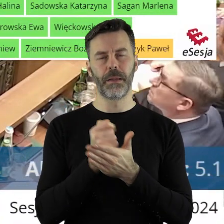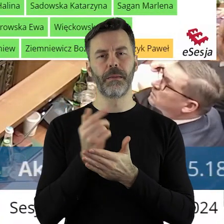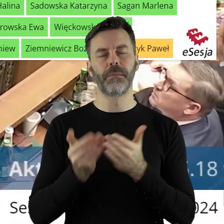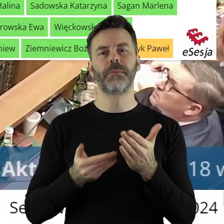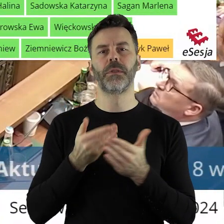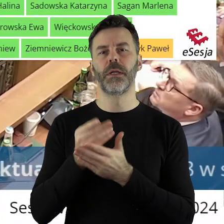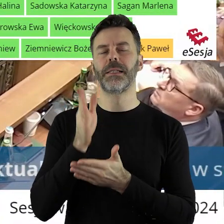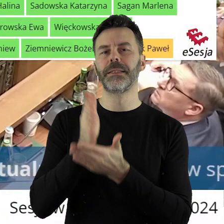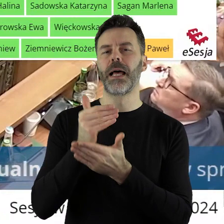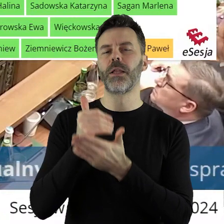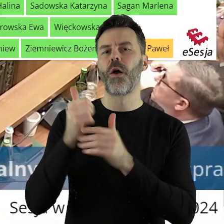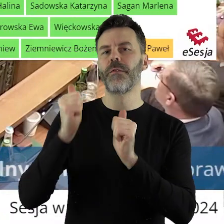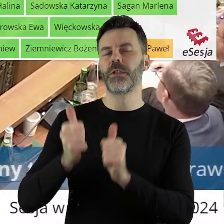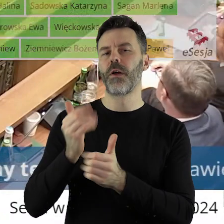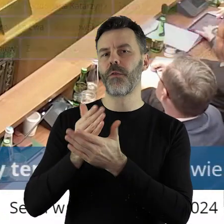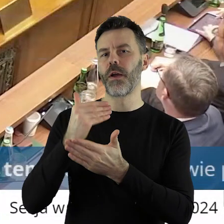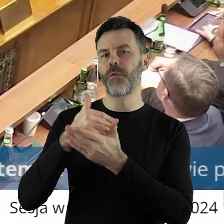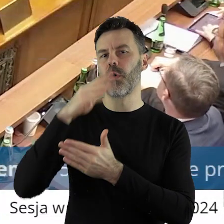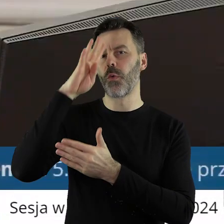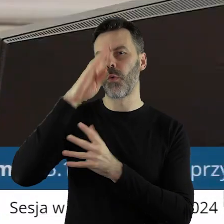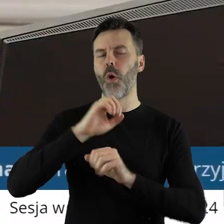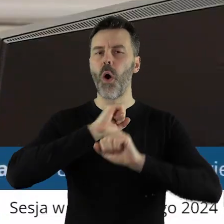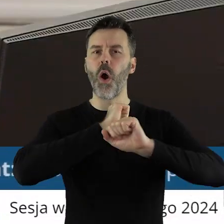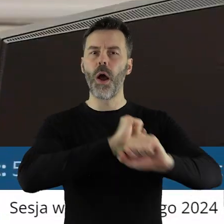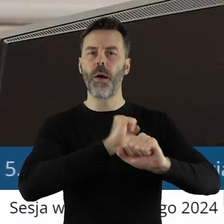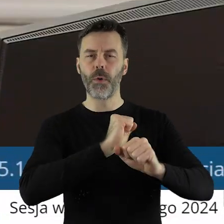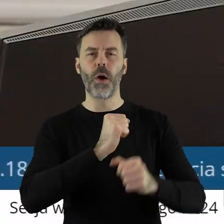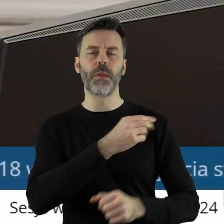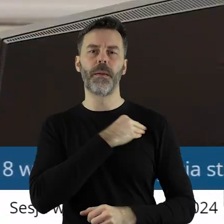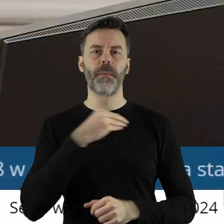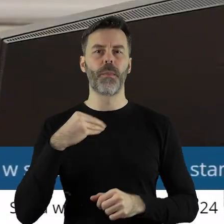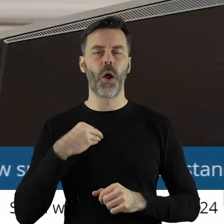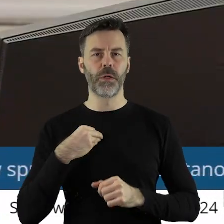stanowiska województwa łódzkiego w sprawie obrony polskiego rolnictwa.